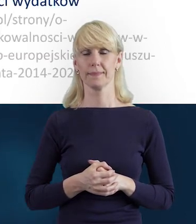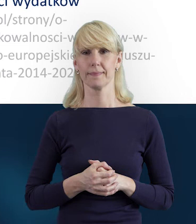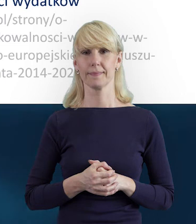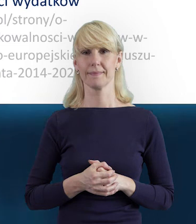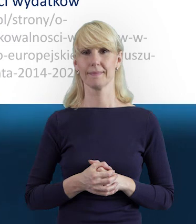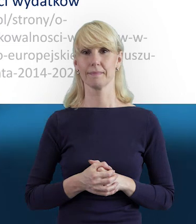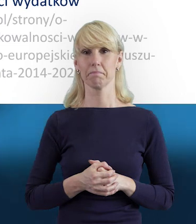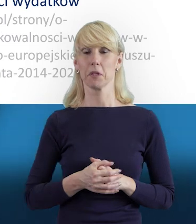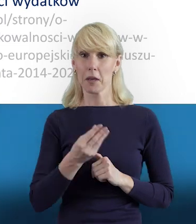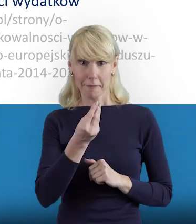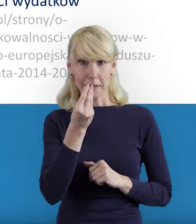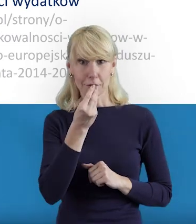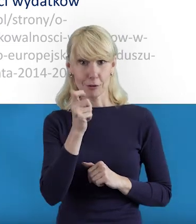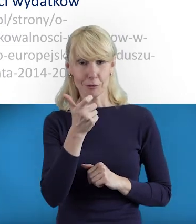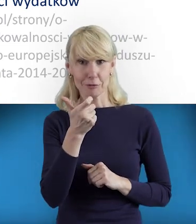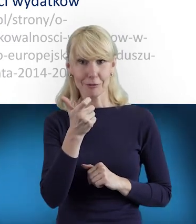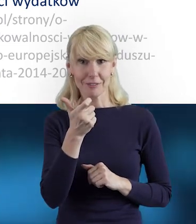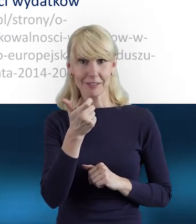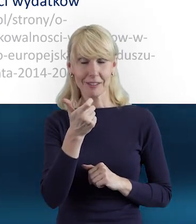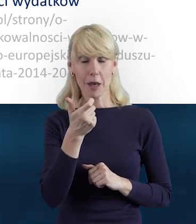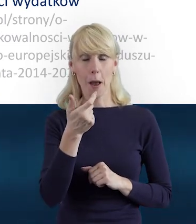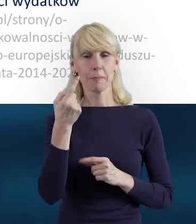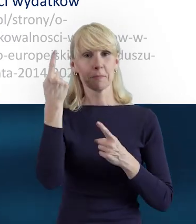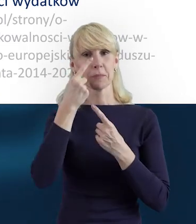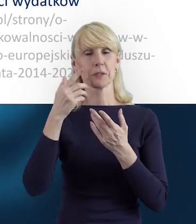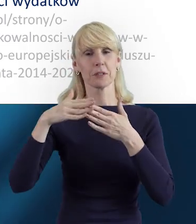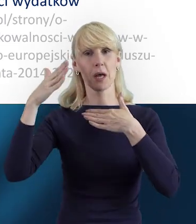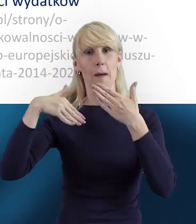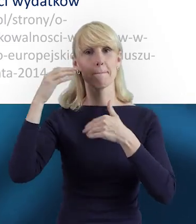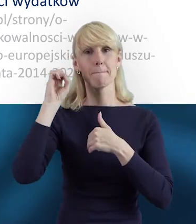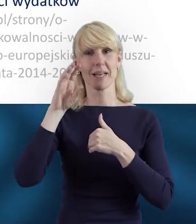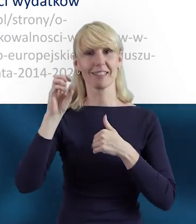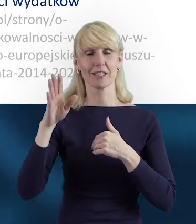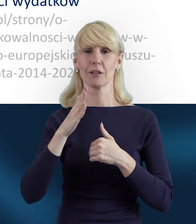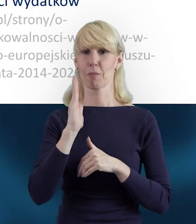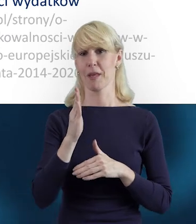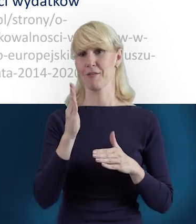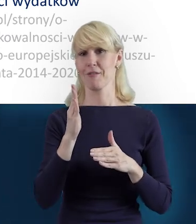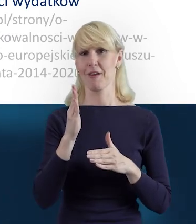Proszę, proszę, Magdo. Mam nadzieję, że ta prezentacja będzie dla Państwa przydatna.